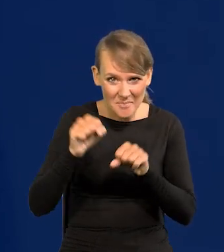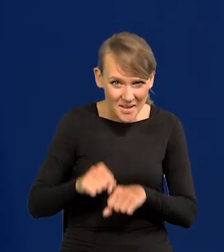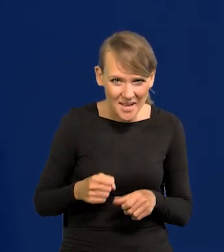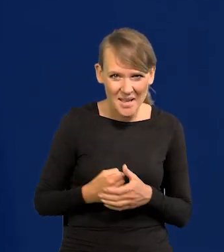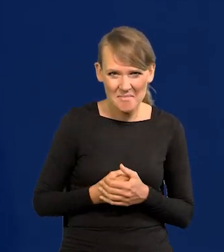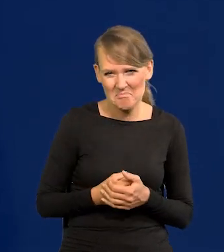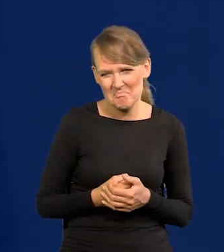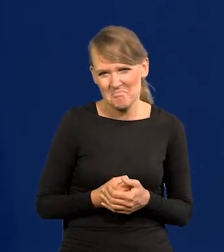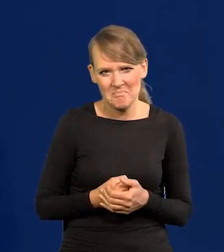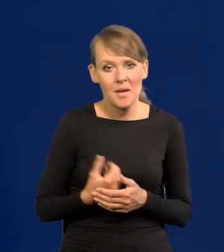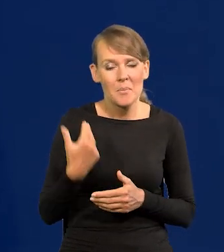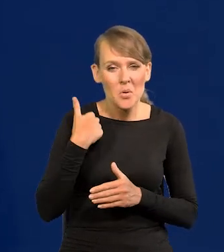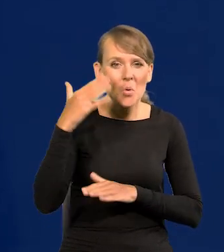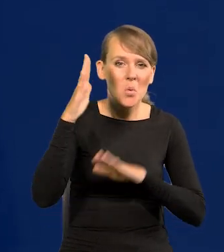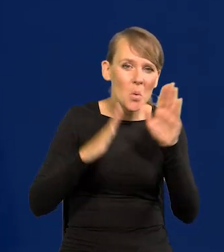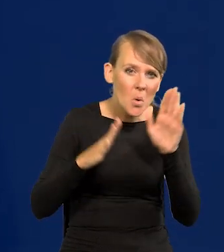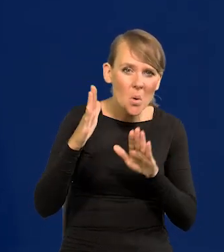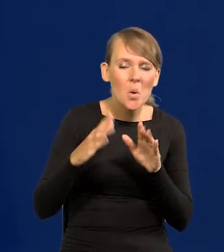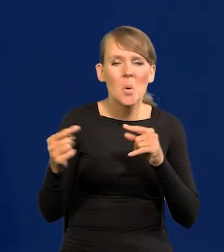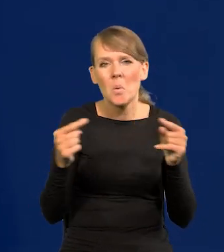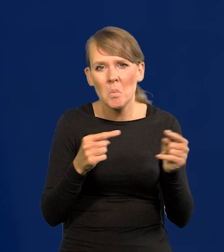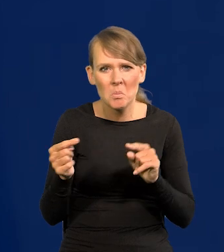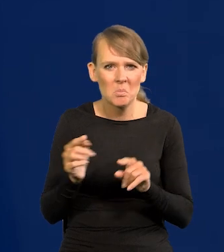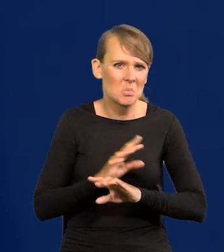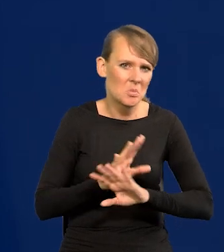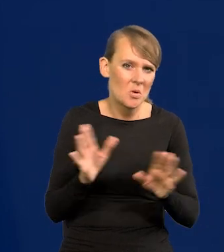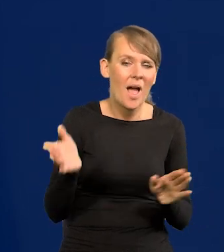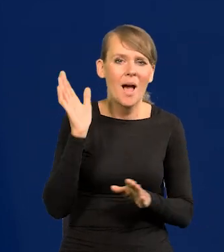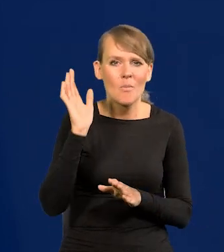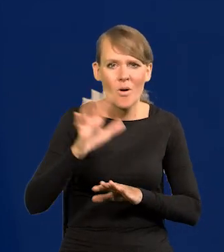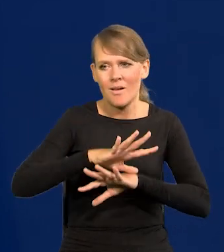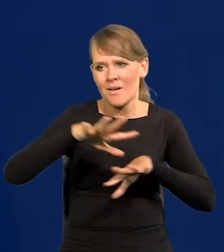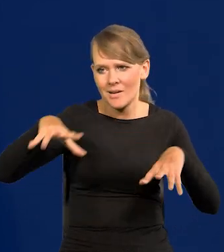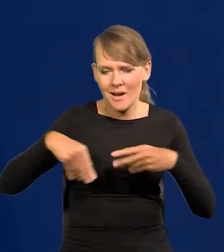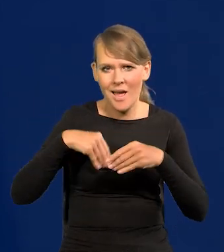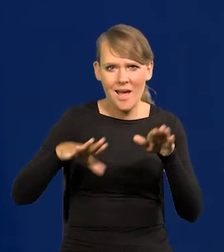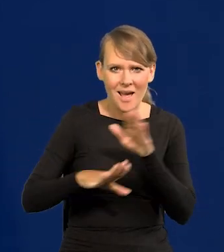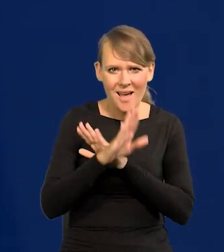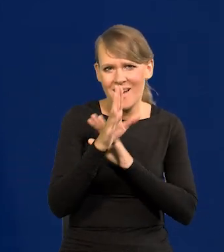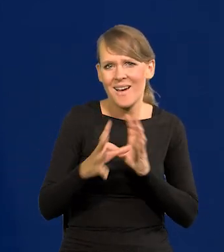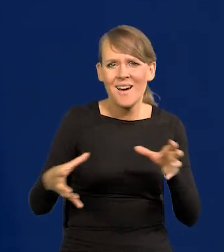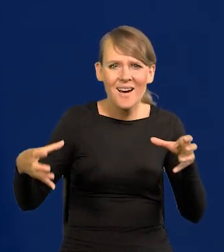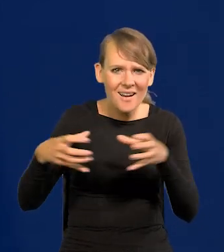Jakieś tam głosowania były, coś się działo, ale potem się występuje razem, bo są ciała kolegialne.